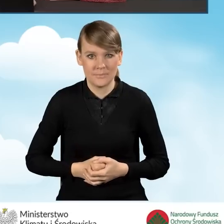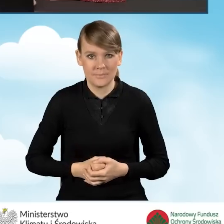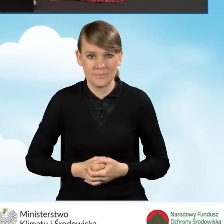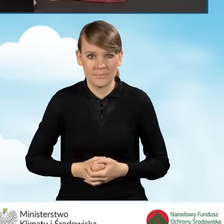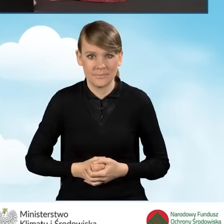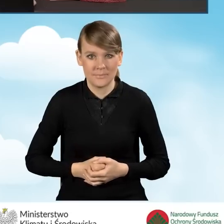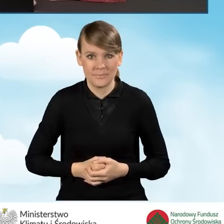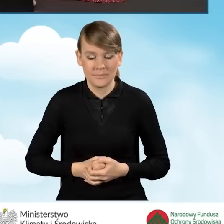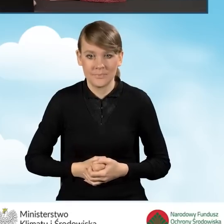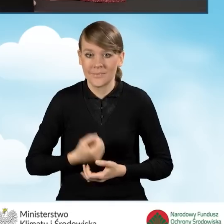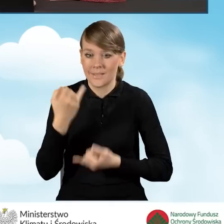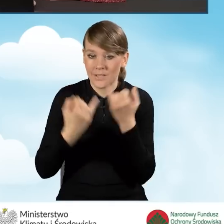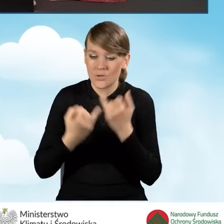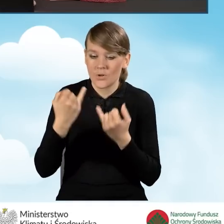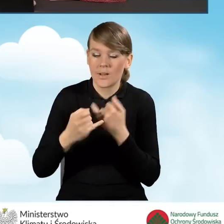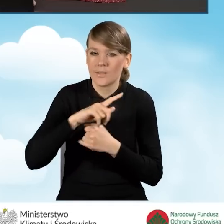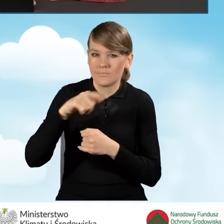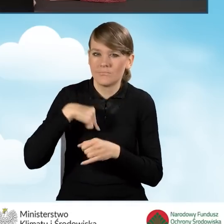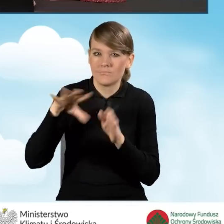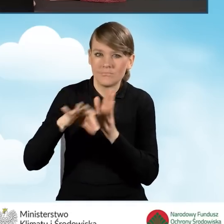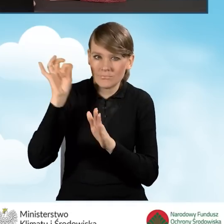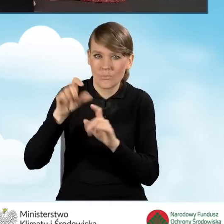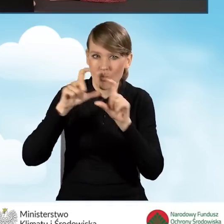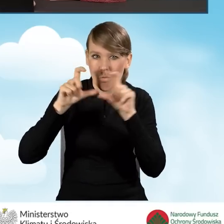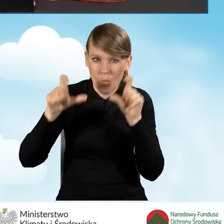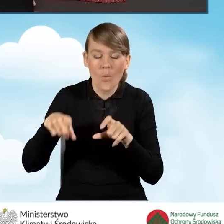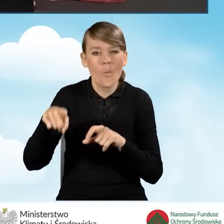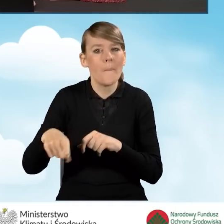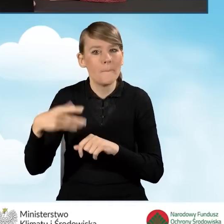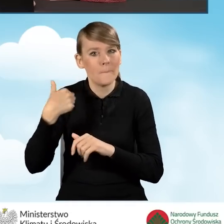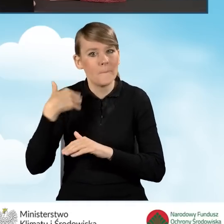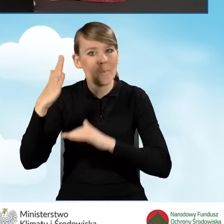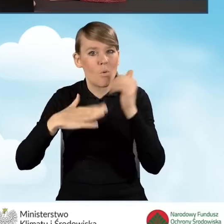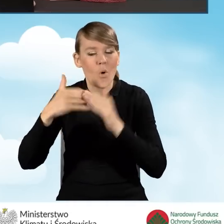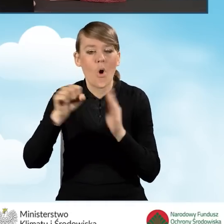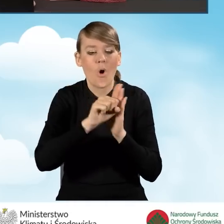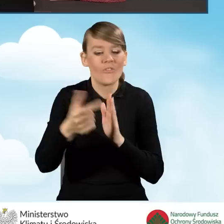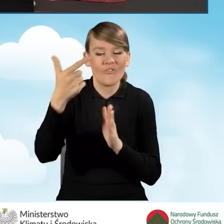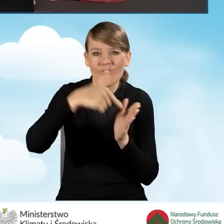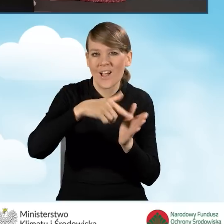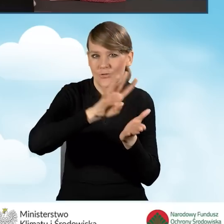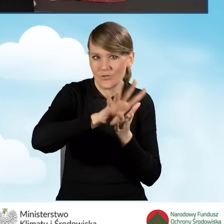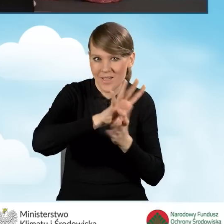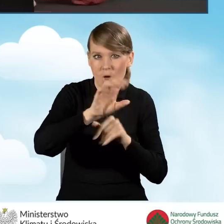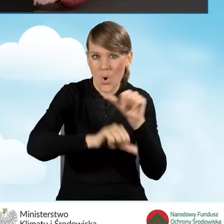W sytuacji, kiedy wybierzemy budynek, który został wybudowany od 2014 roku.